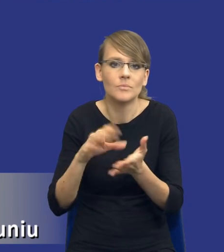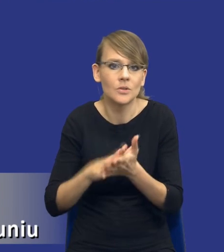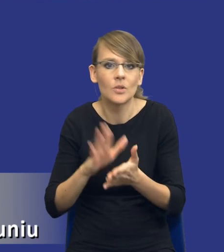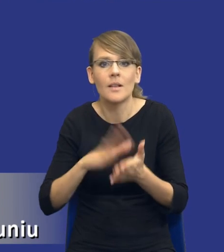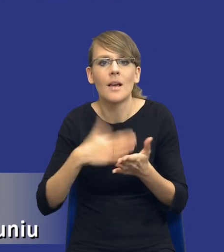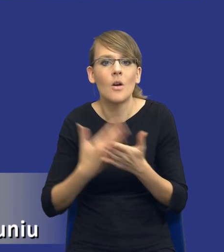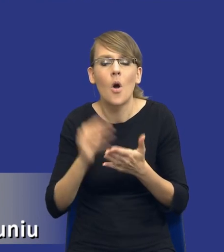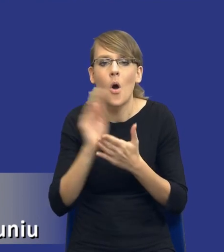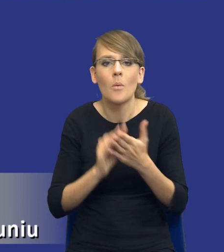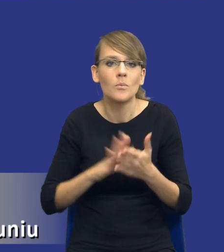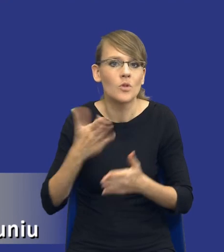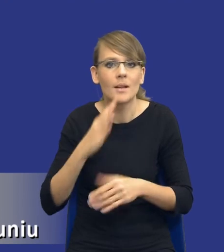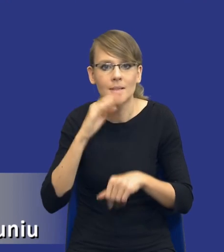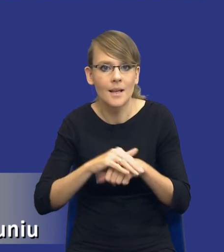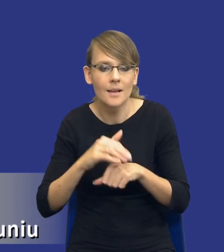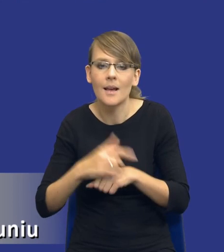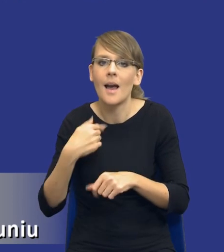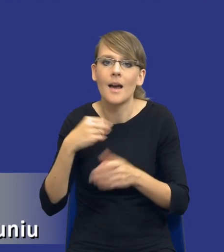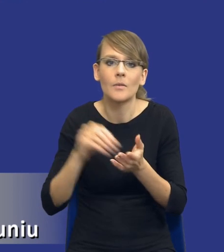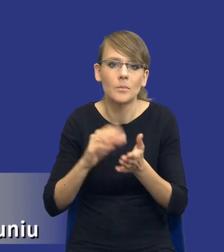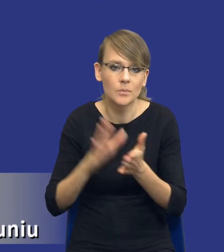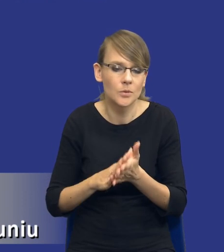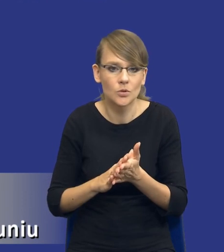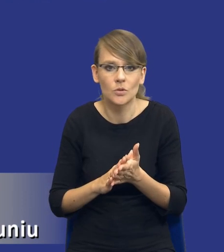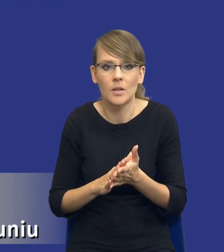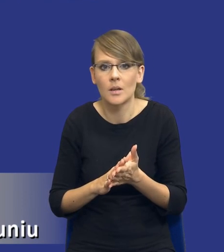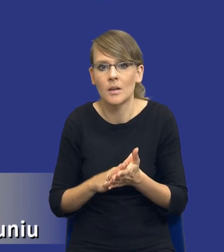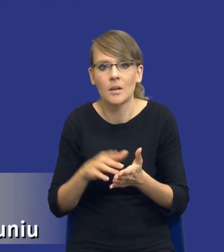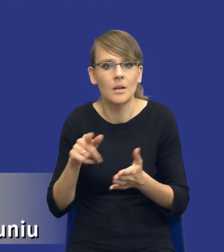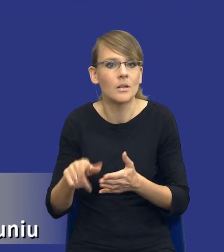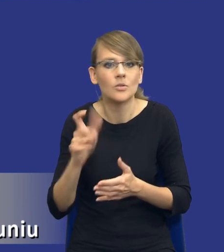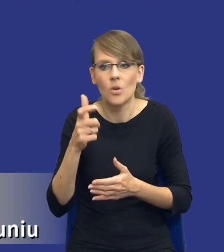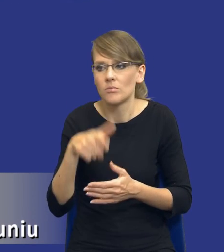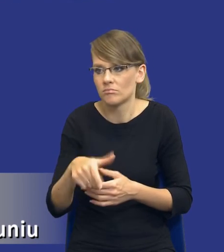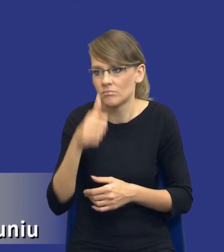do opisu przedmiotu zamówienia, coś co okaże się niewykonalne bądź coś, co mi